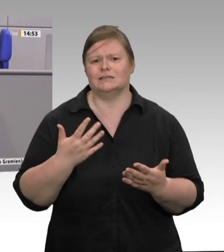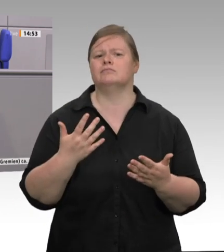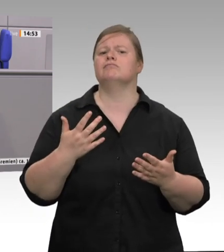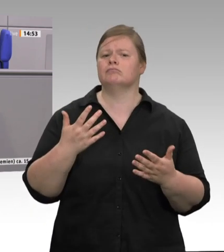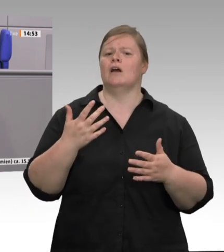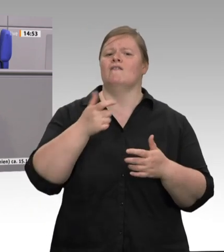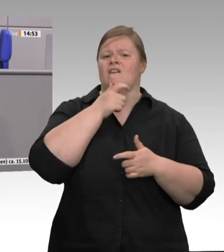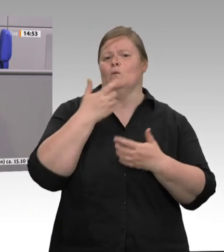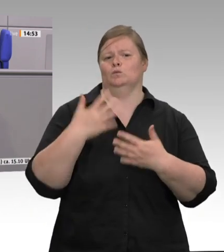geschlachtet;